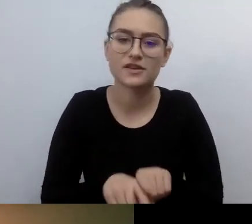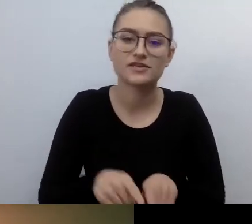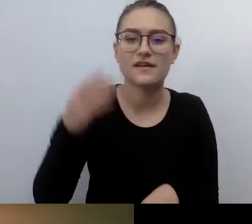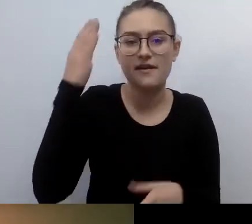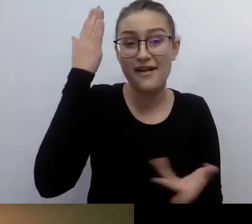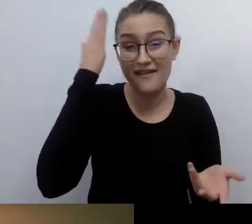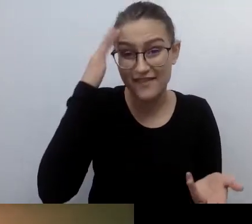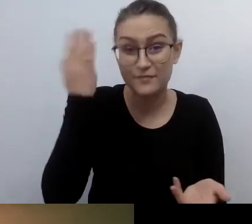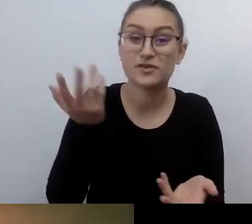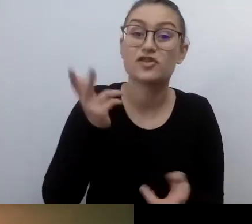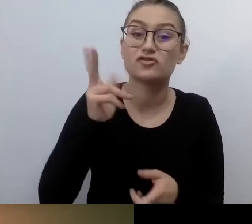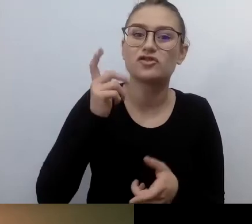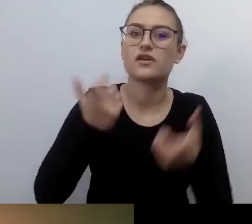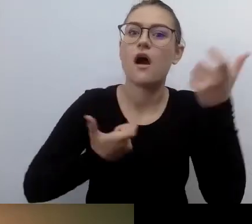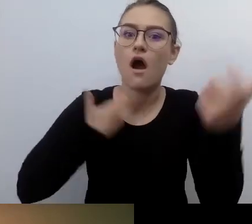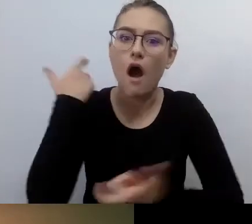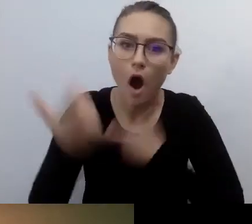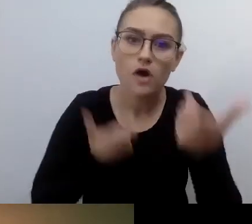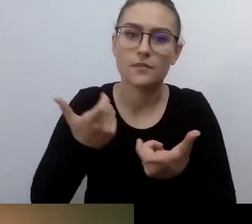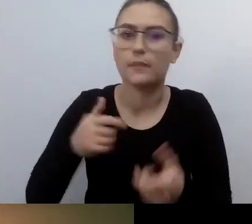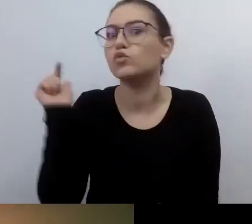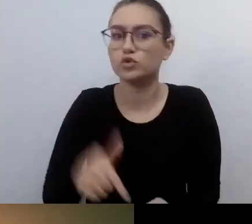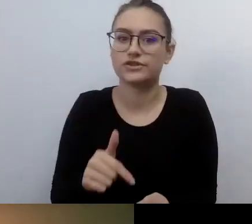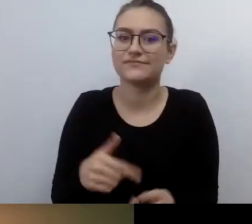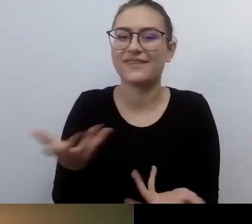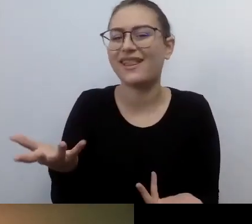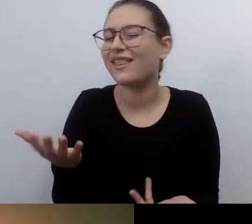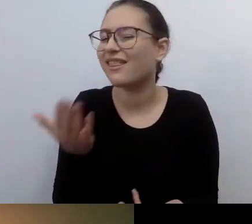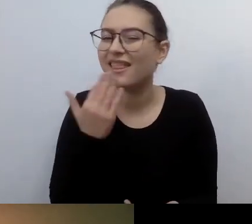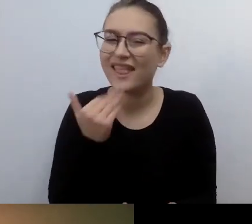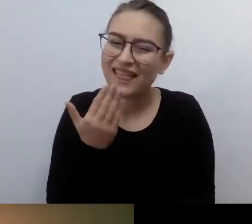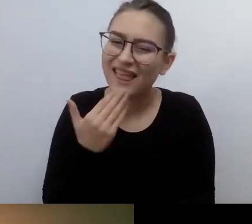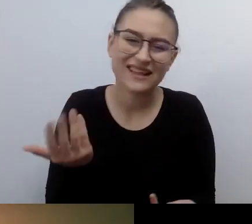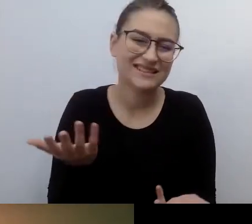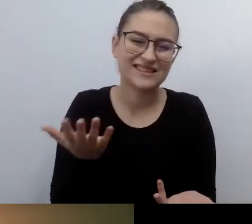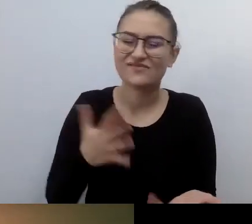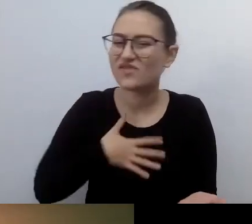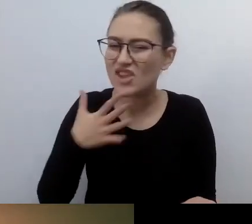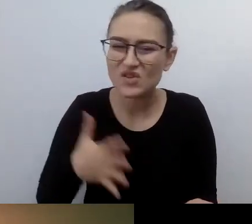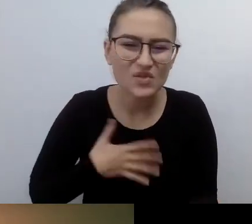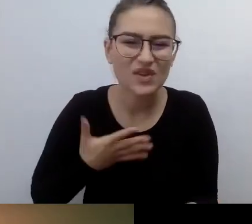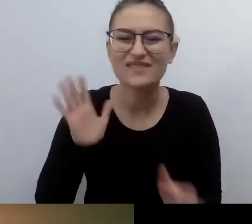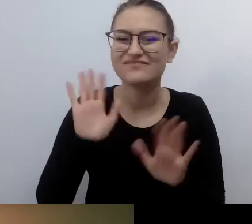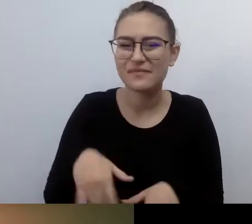Poszukajmy takich, które będą chciały to robić. Które wierzą w sens tego. Które będą uśmiechać się do dostępności.